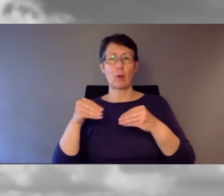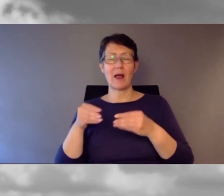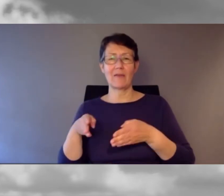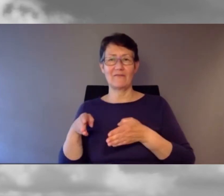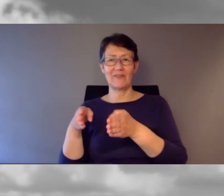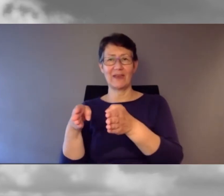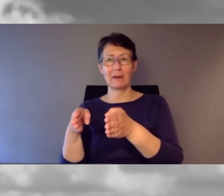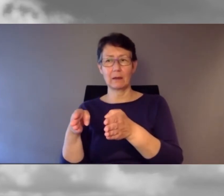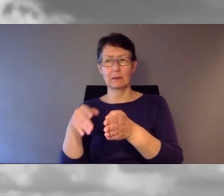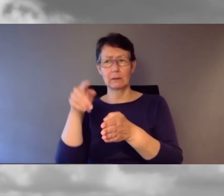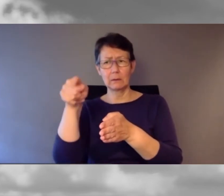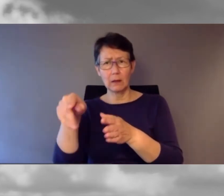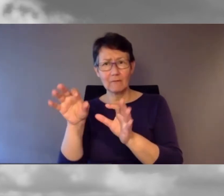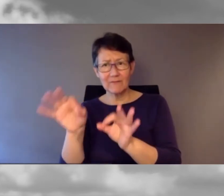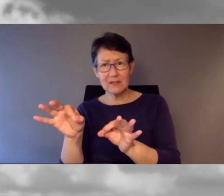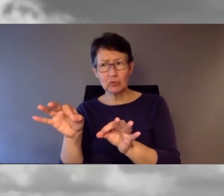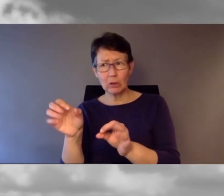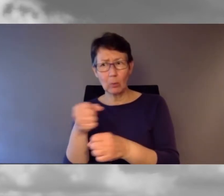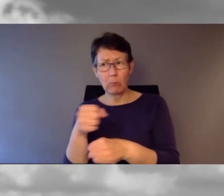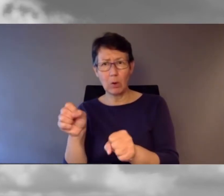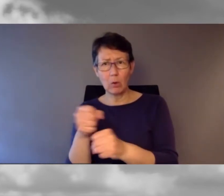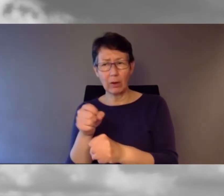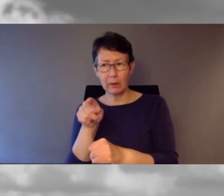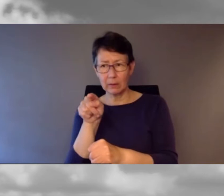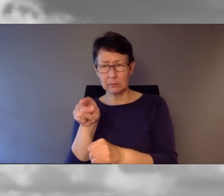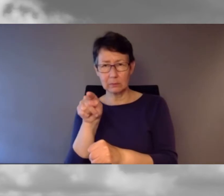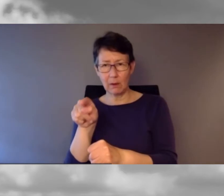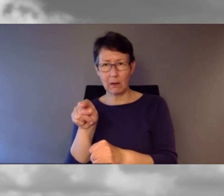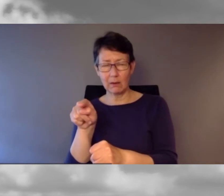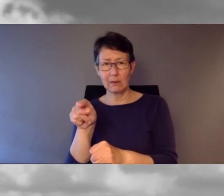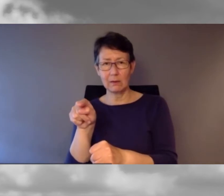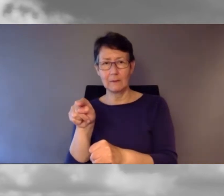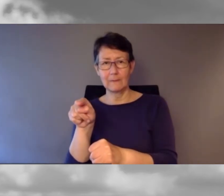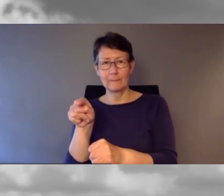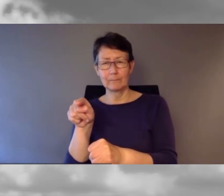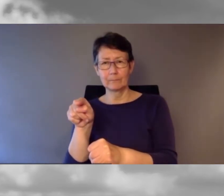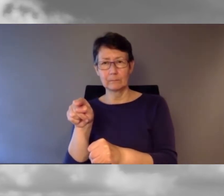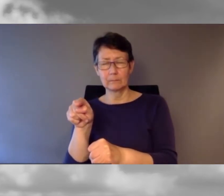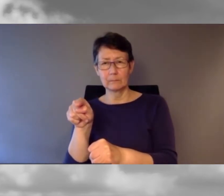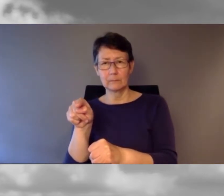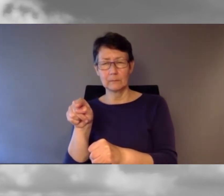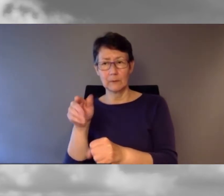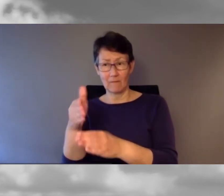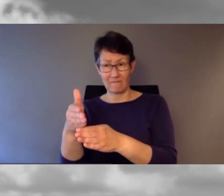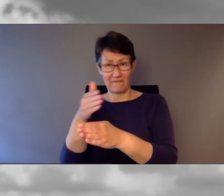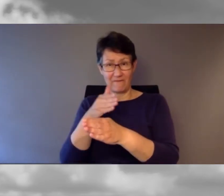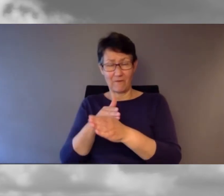ging meinen gewohnten Weg. Bis ich feststellte, dass das nicht möglich war. Wo ich Stunden zuvor noch einen Gehsteig gefunden hatte,